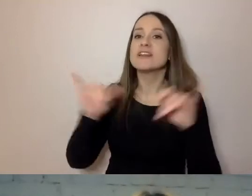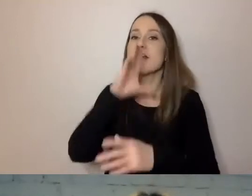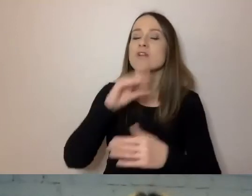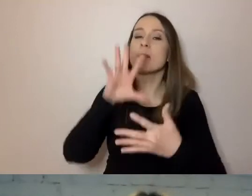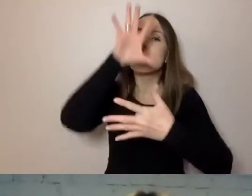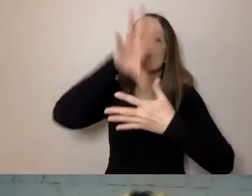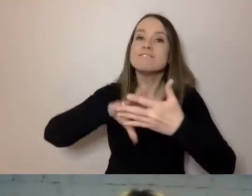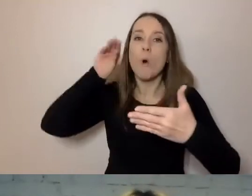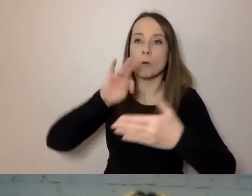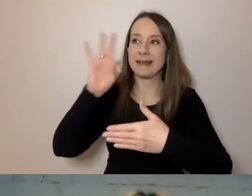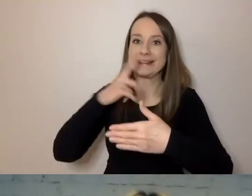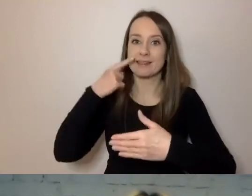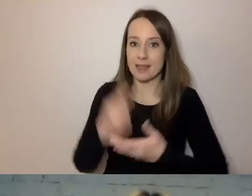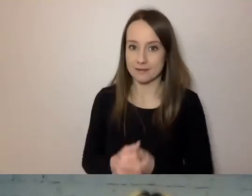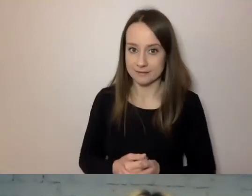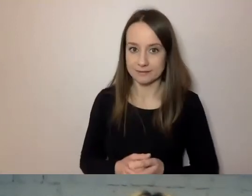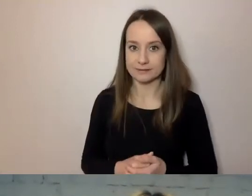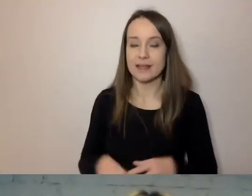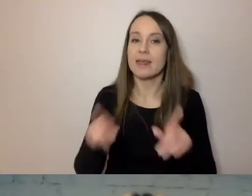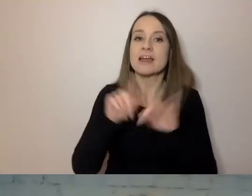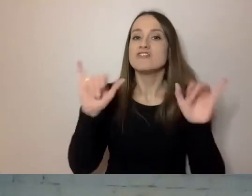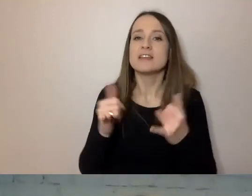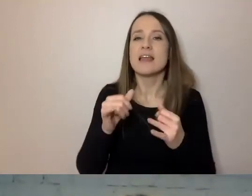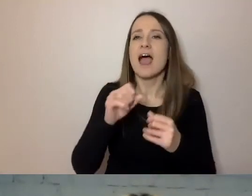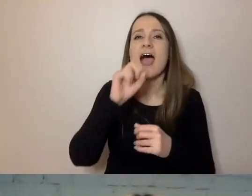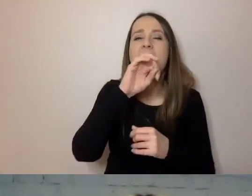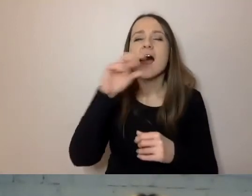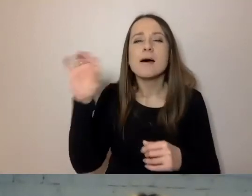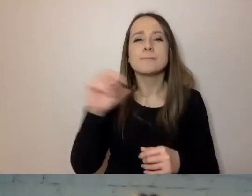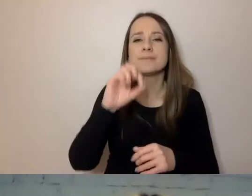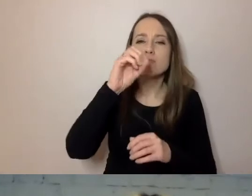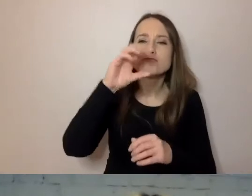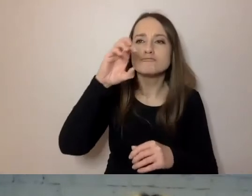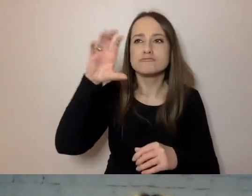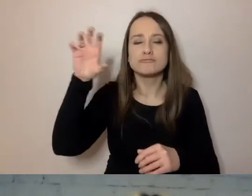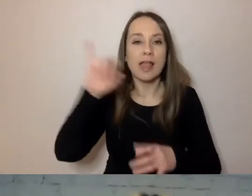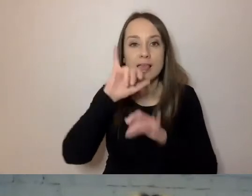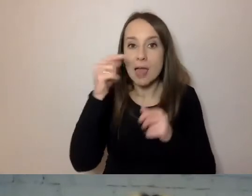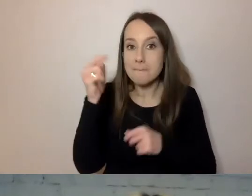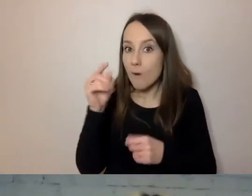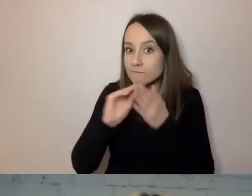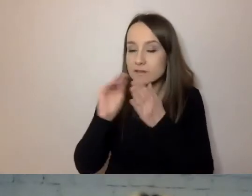Tu będzie mowa o tym, jakiej wielkości powinna być czcionka. Jak powinniśmy przedstawiać informacje.